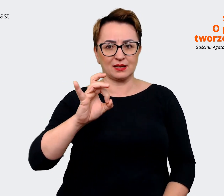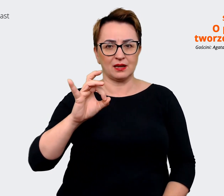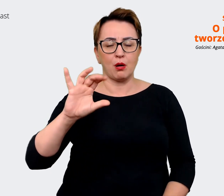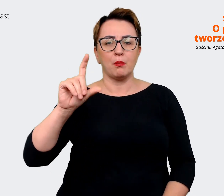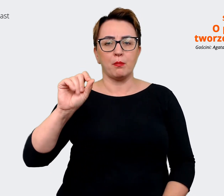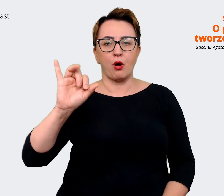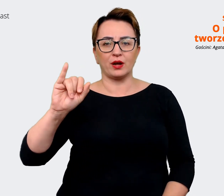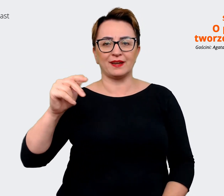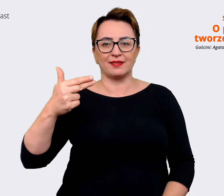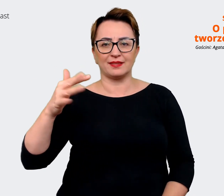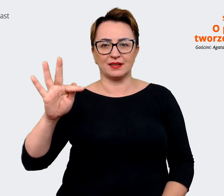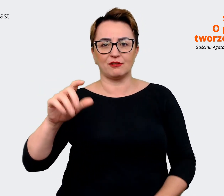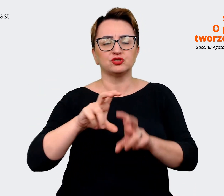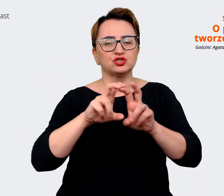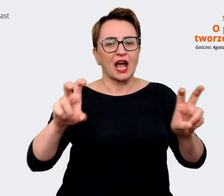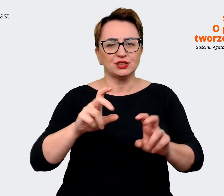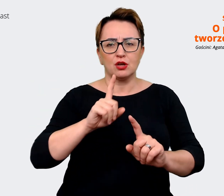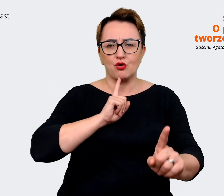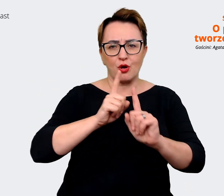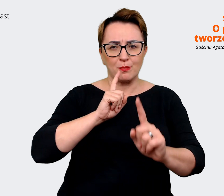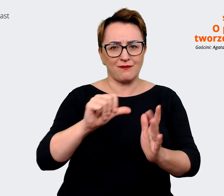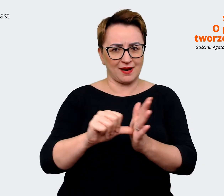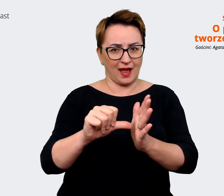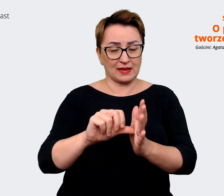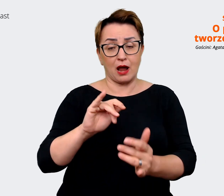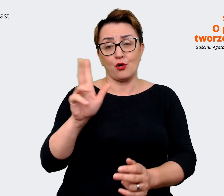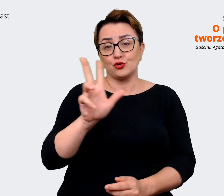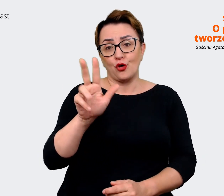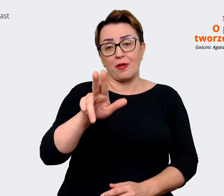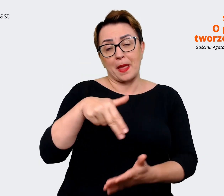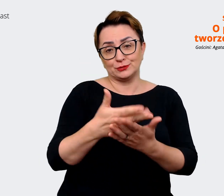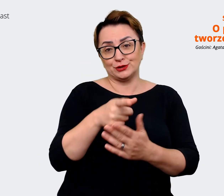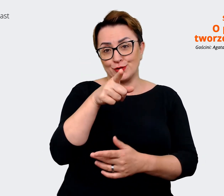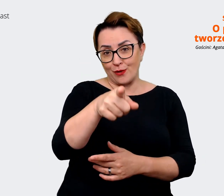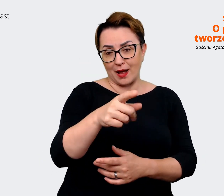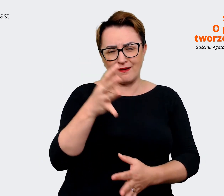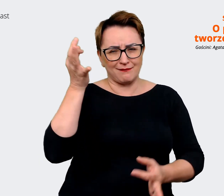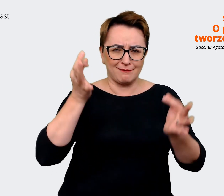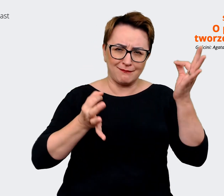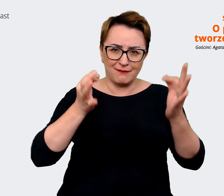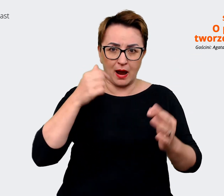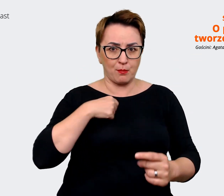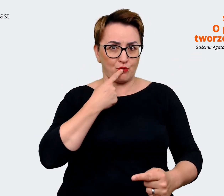ma wątpliwości i my wtedy mówimy tę jedną rzecz, to on mówi "Okej, dobra, wchodzę w to". Rekruterzy